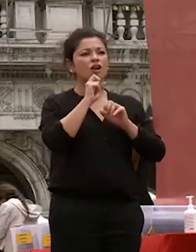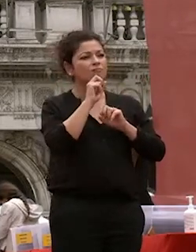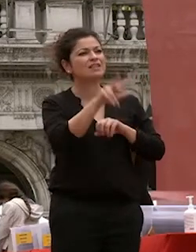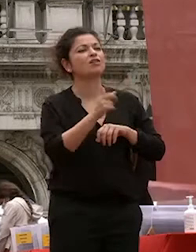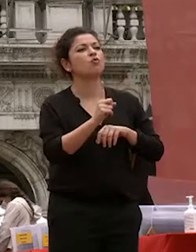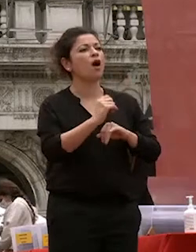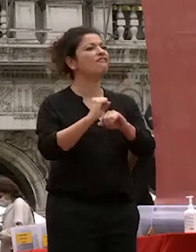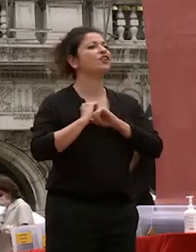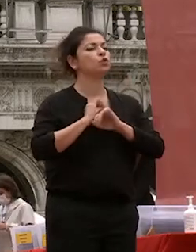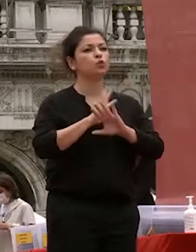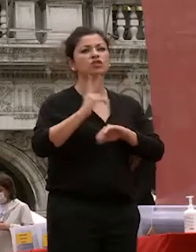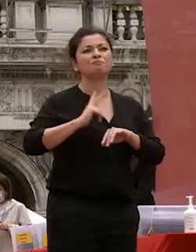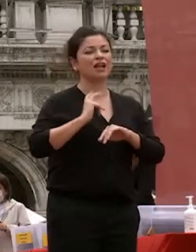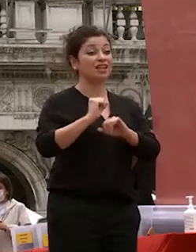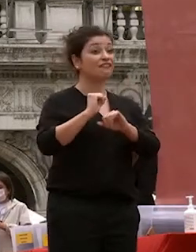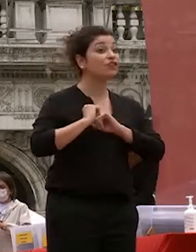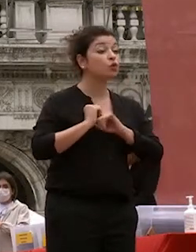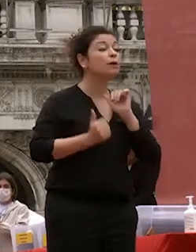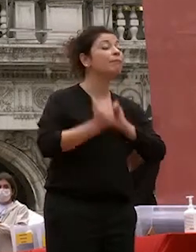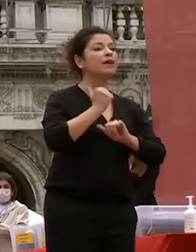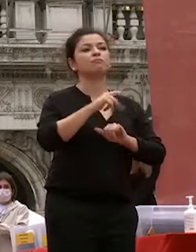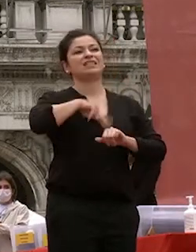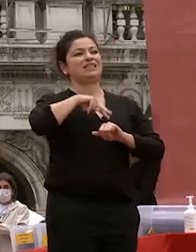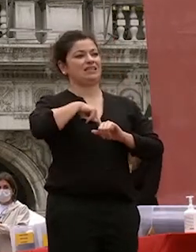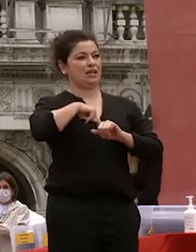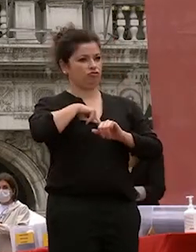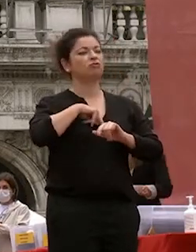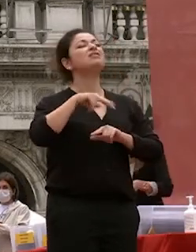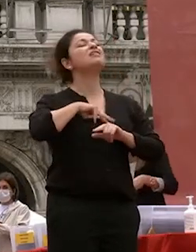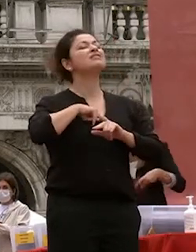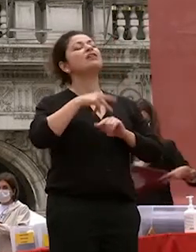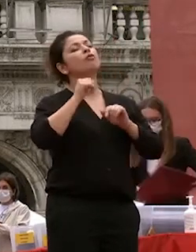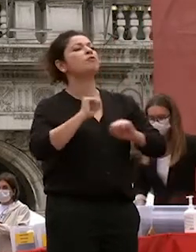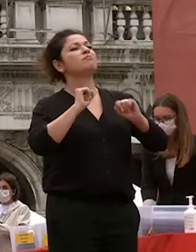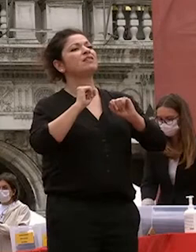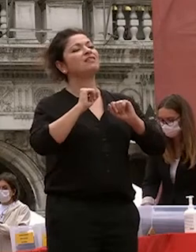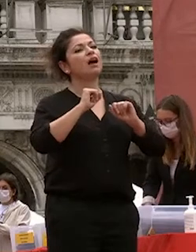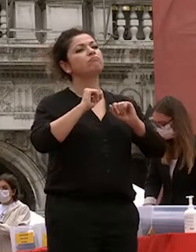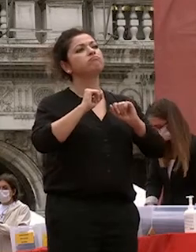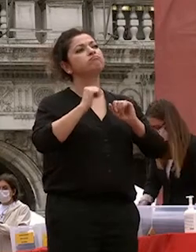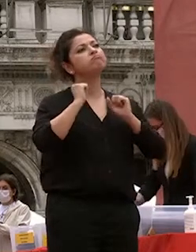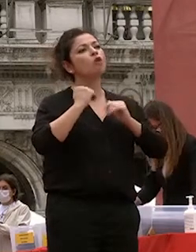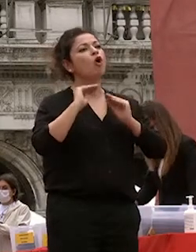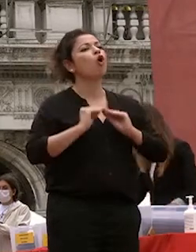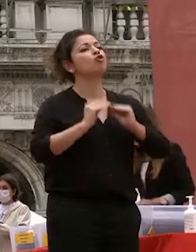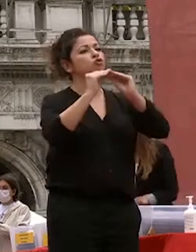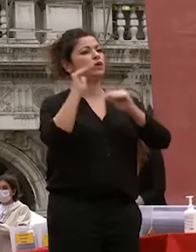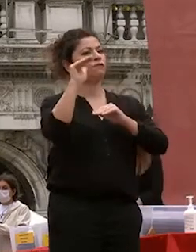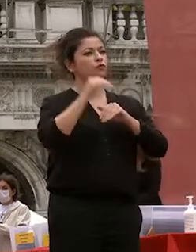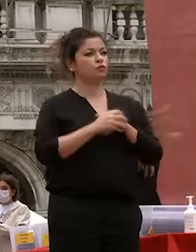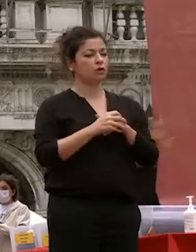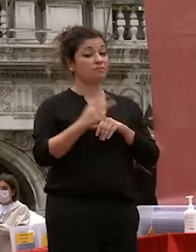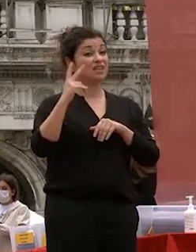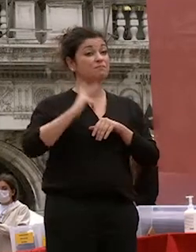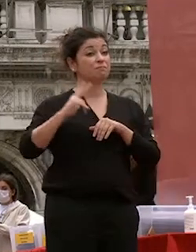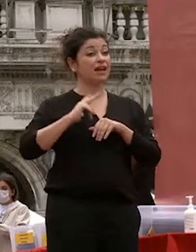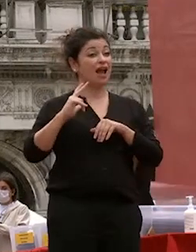e nelle vostre capacità di costruire il futuro speranza